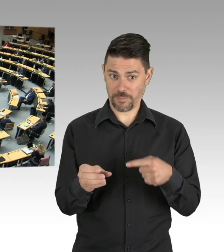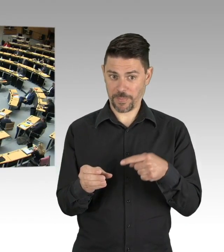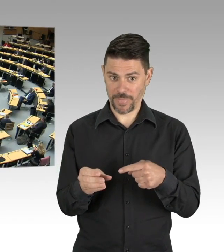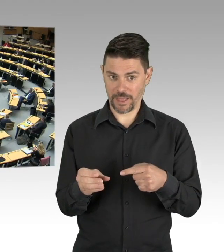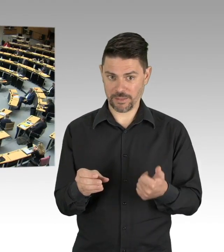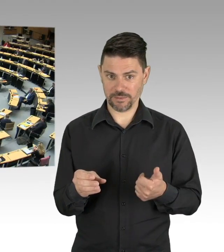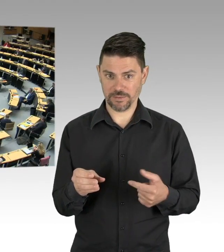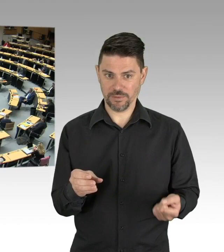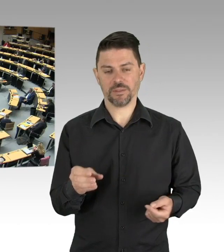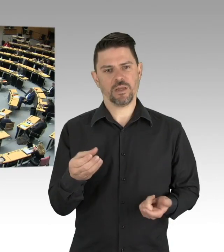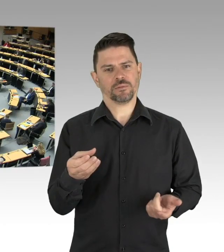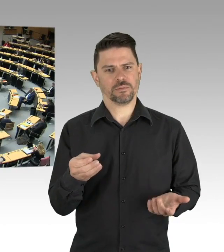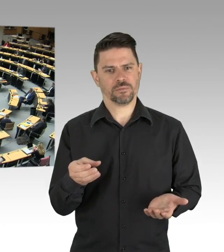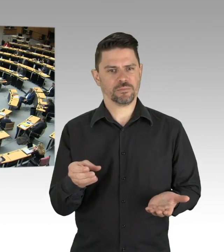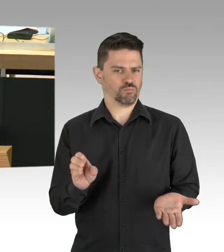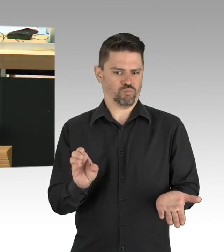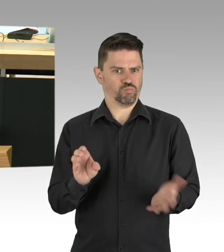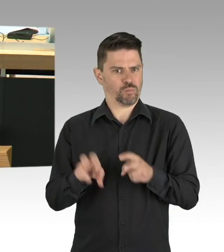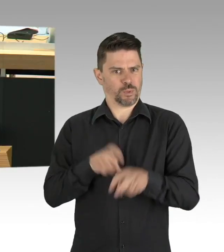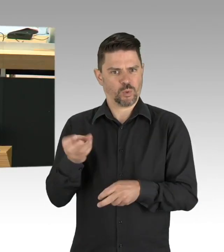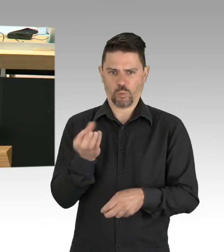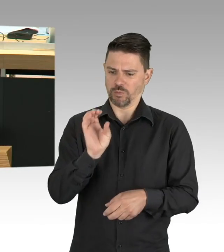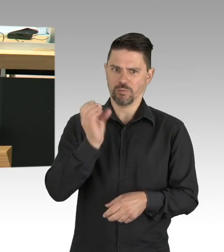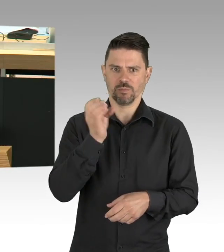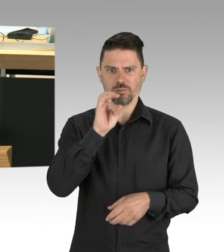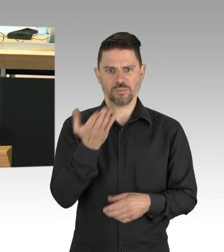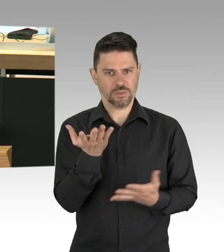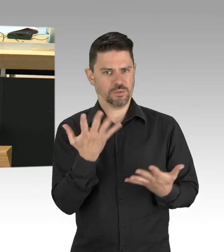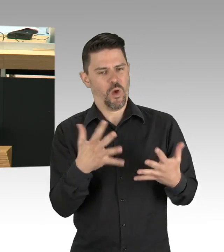von denen 4800 wird ca. bereits wohl wieder genesen sind.